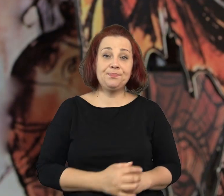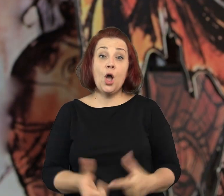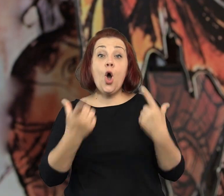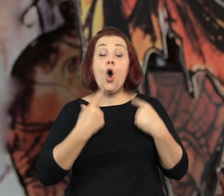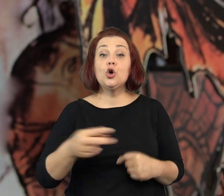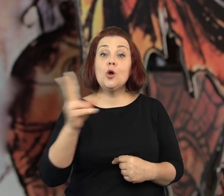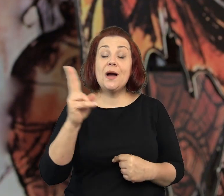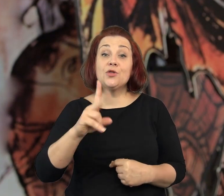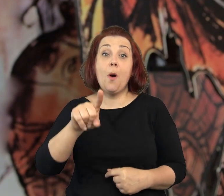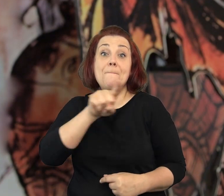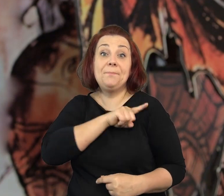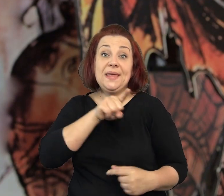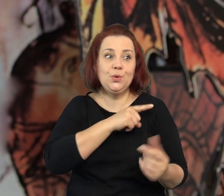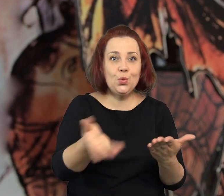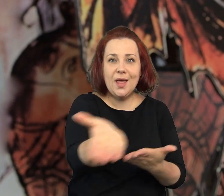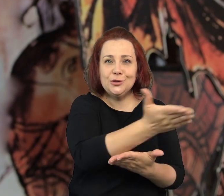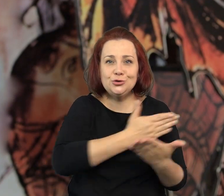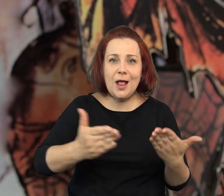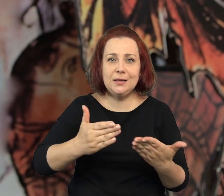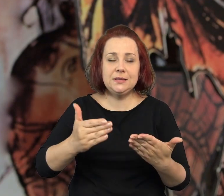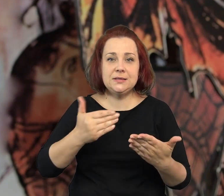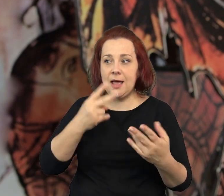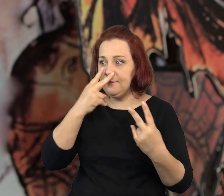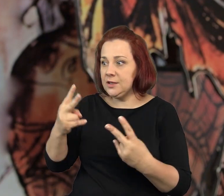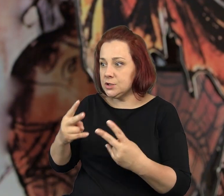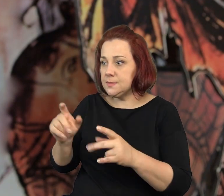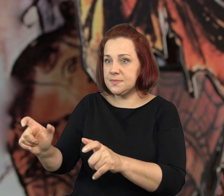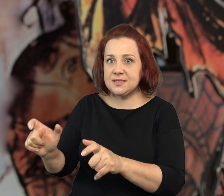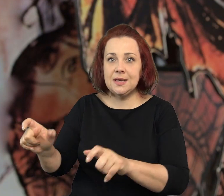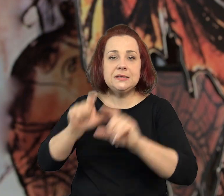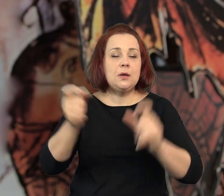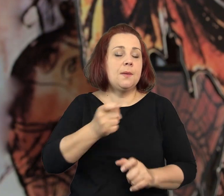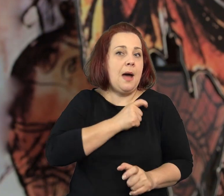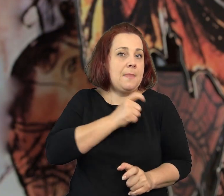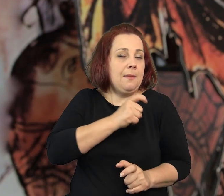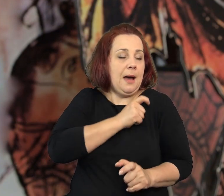Przyprawiają dzielnicowego o problemy z sercem.